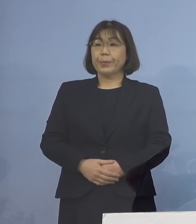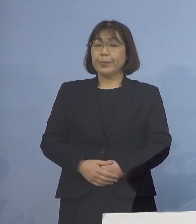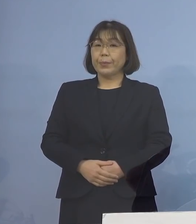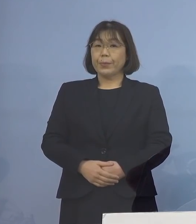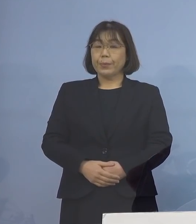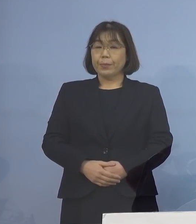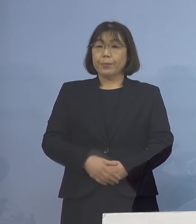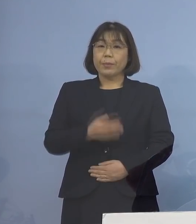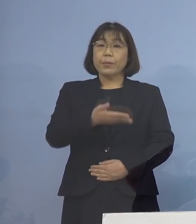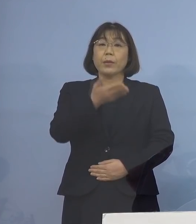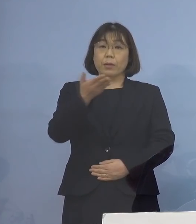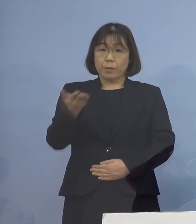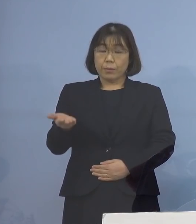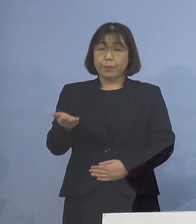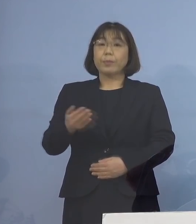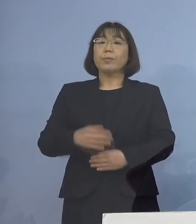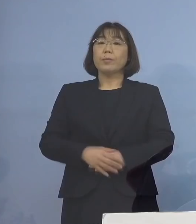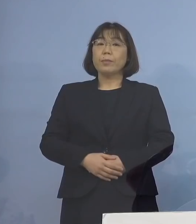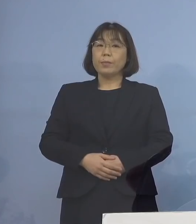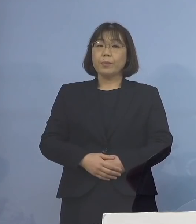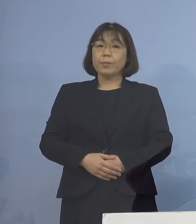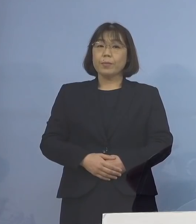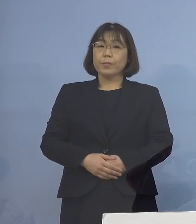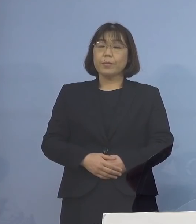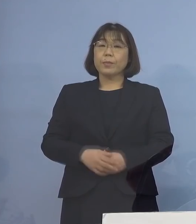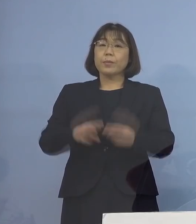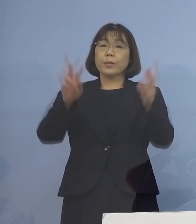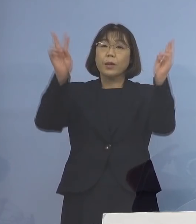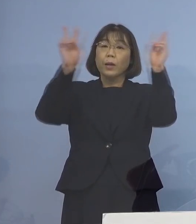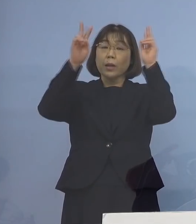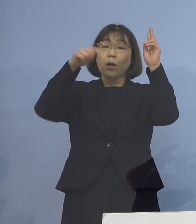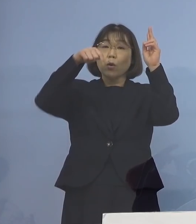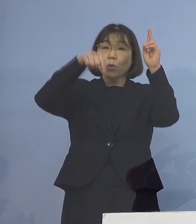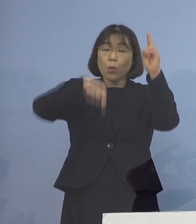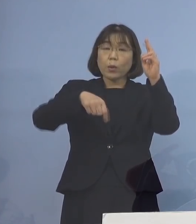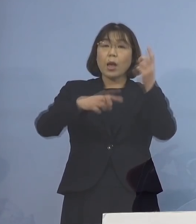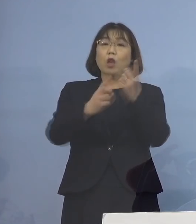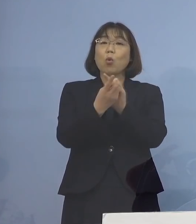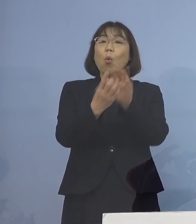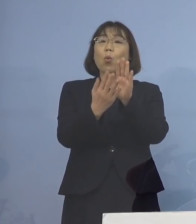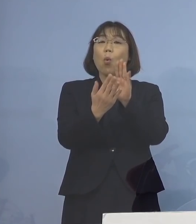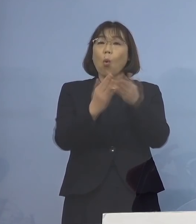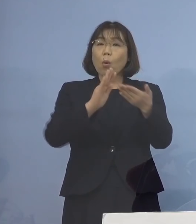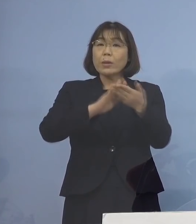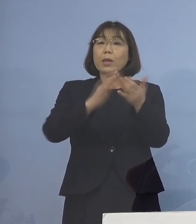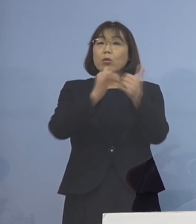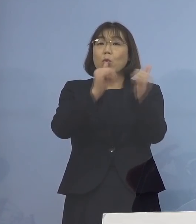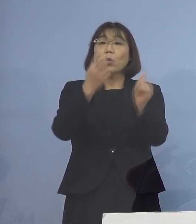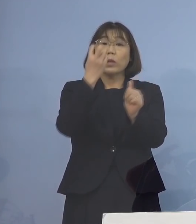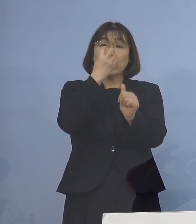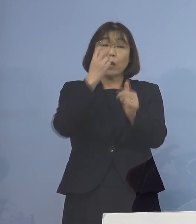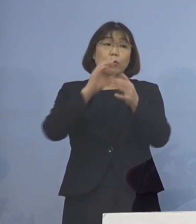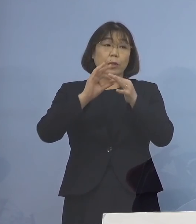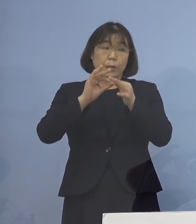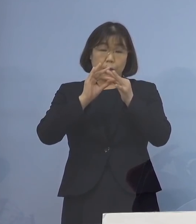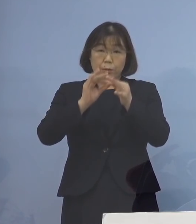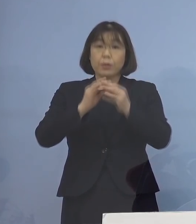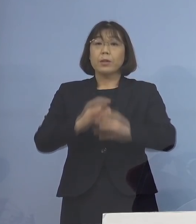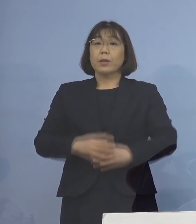次に3番目、事業所内の濃厚接触者の 確認についてであります